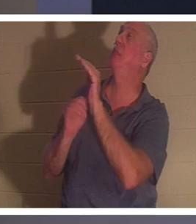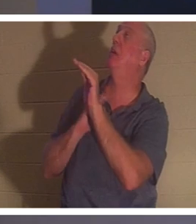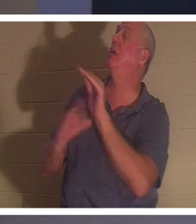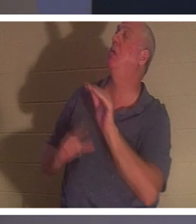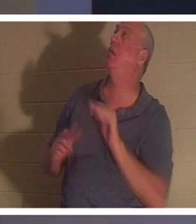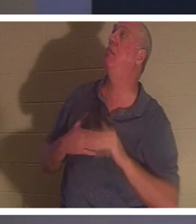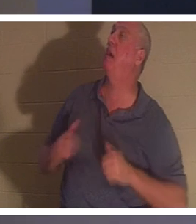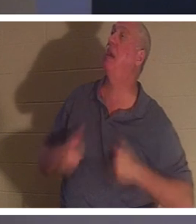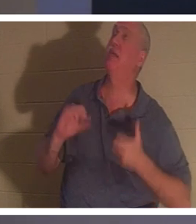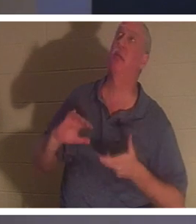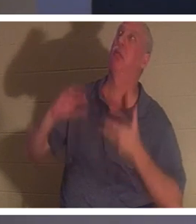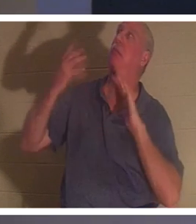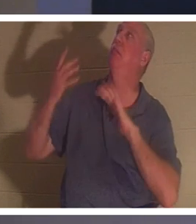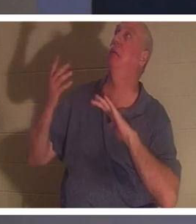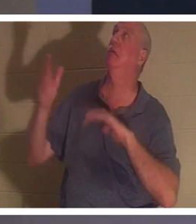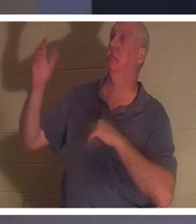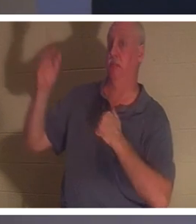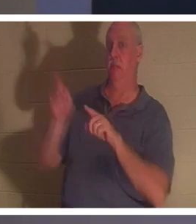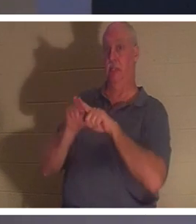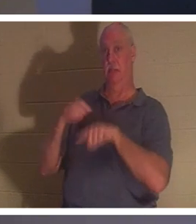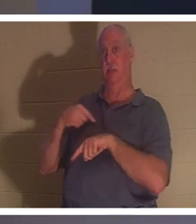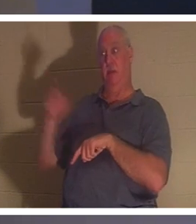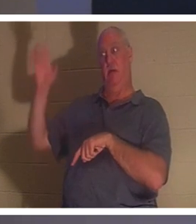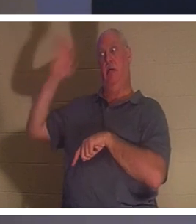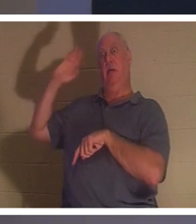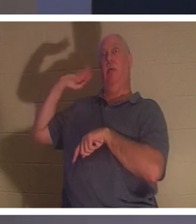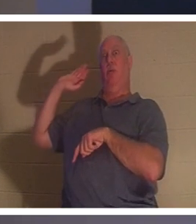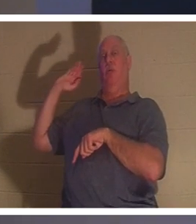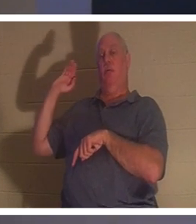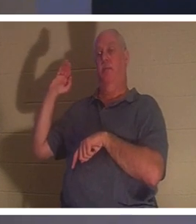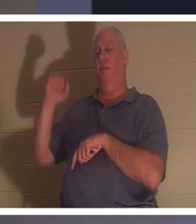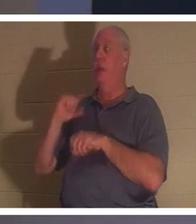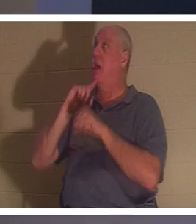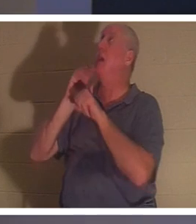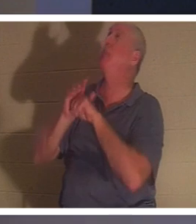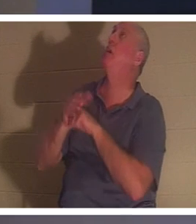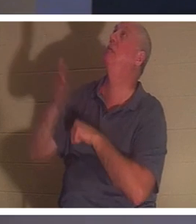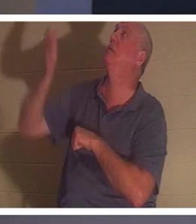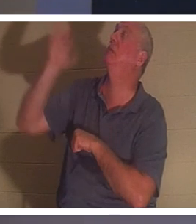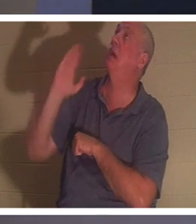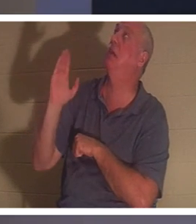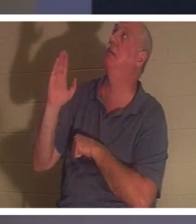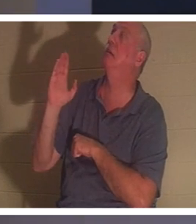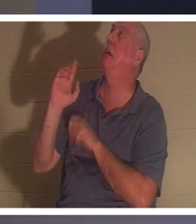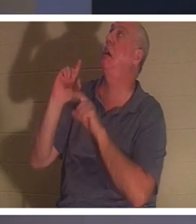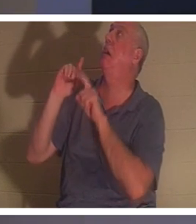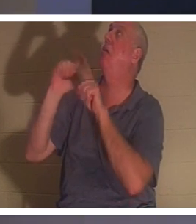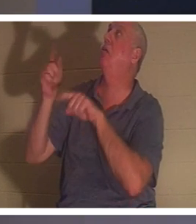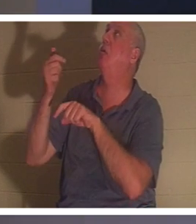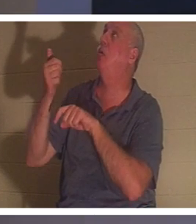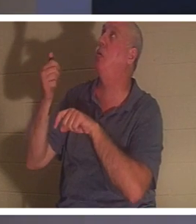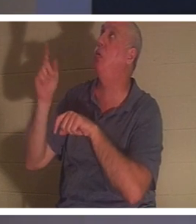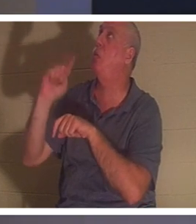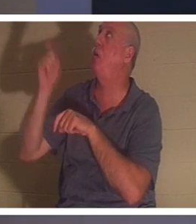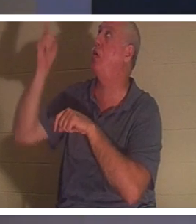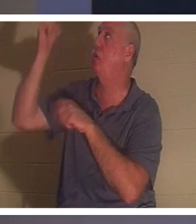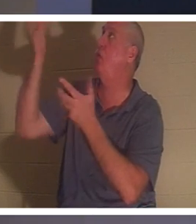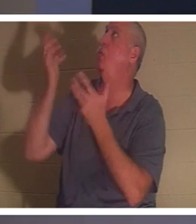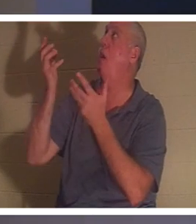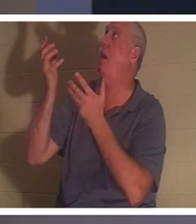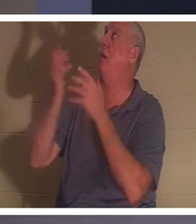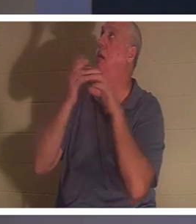と同じように、私の人生を台無しにしました 。 私は彼に約束しました、ああ神様、あなたが望むならどこへでも行きます、そうします。それは、